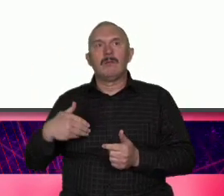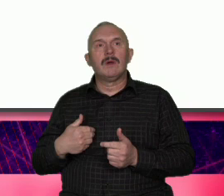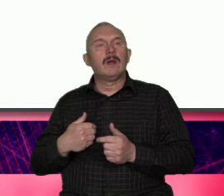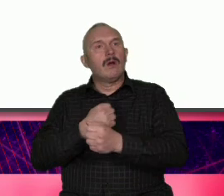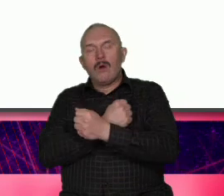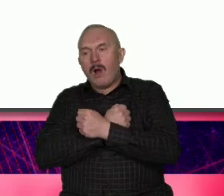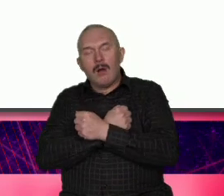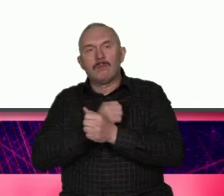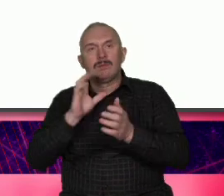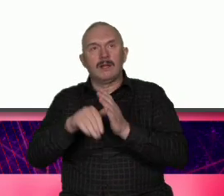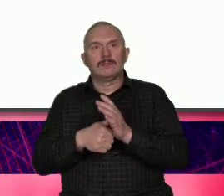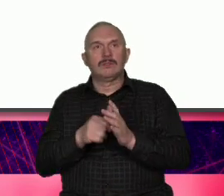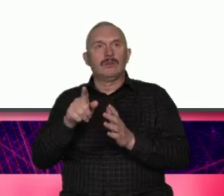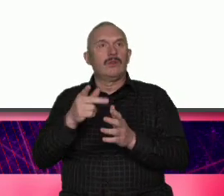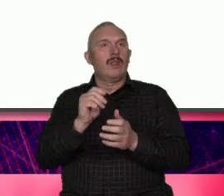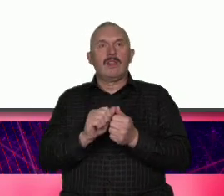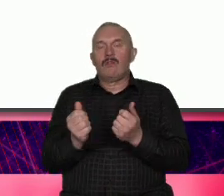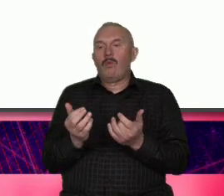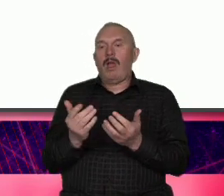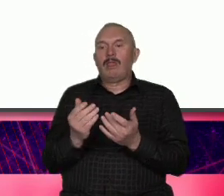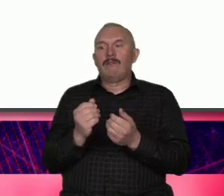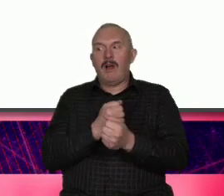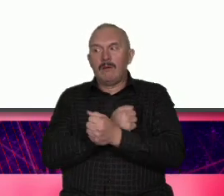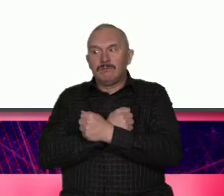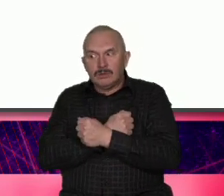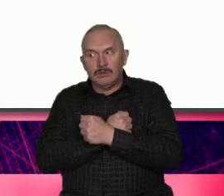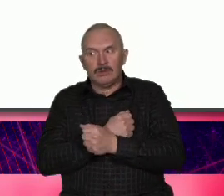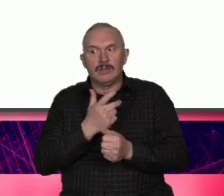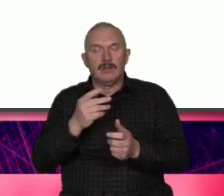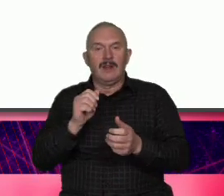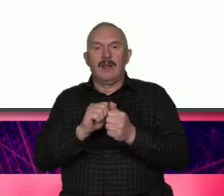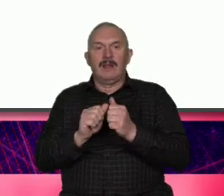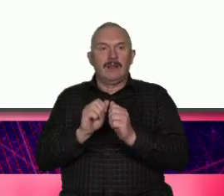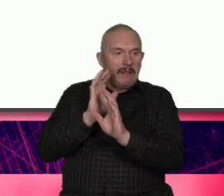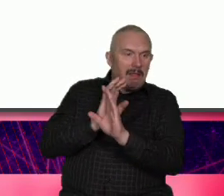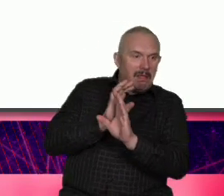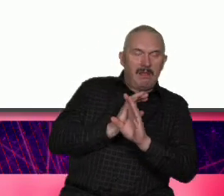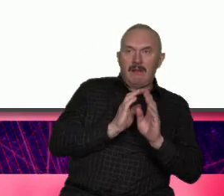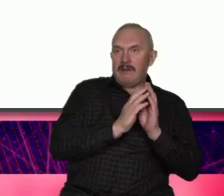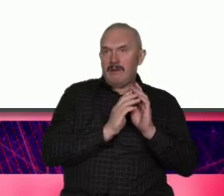nie jest łatwa miłość nie pudru jemy rzeczywistości ale to jest Nasza siła i